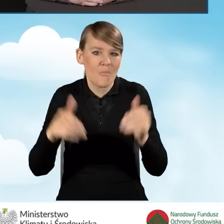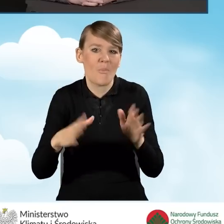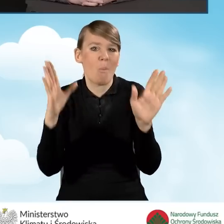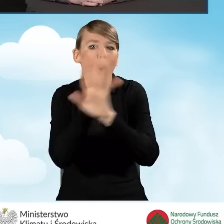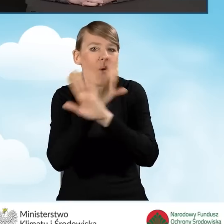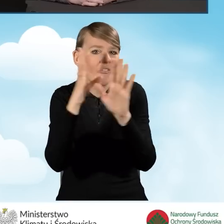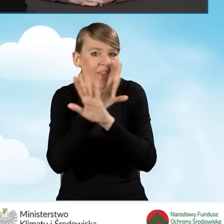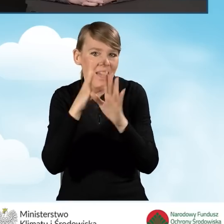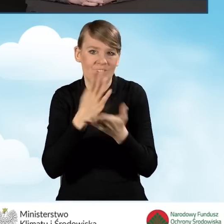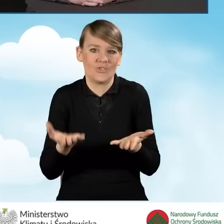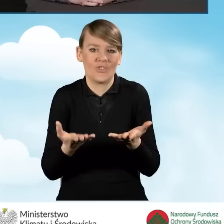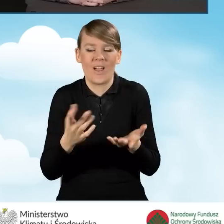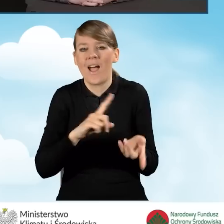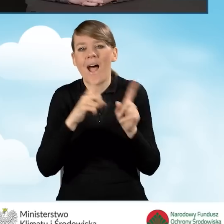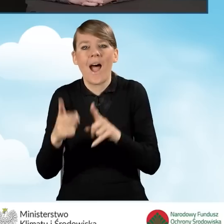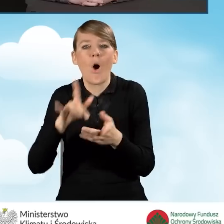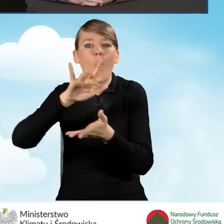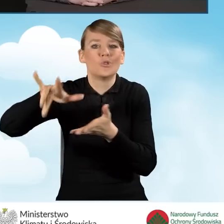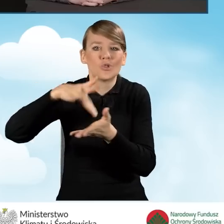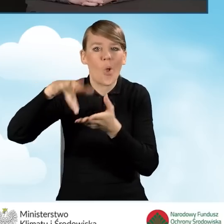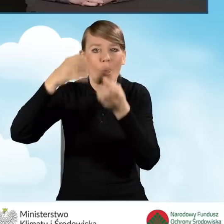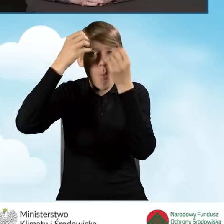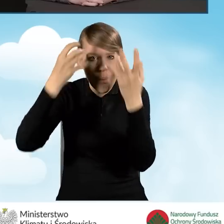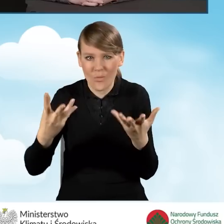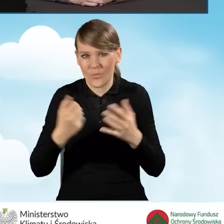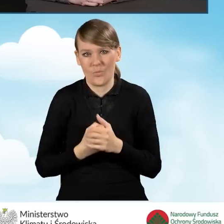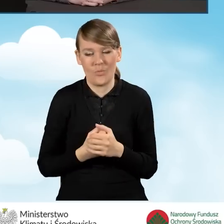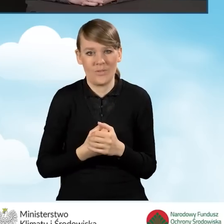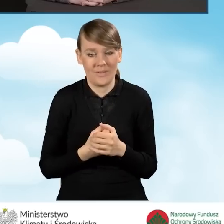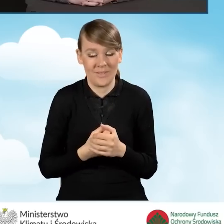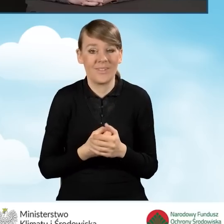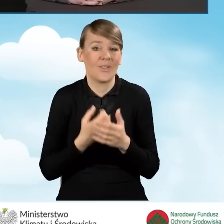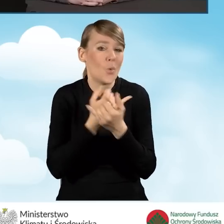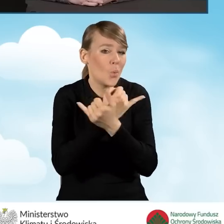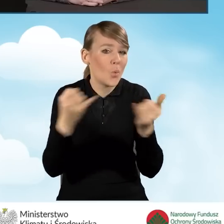czy w ośrodku kultury. Wszystkie te miejsca i instytucje,